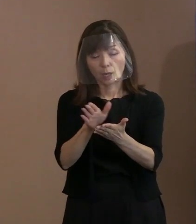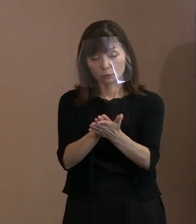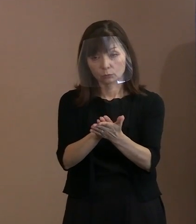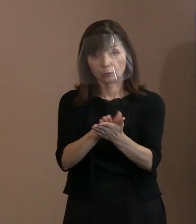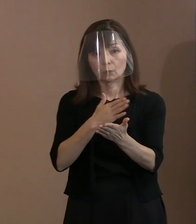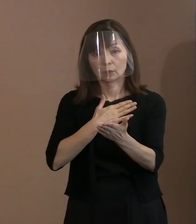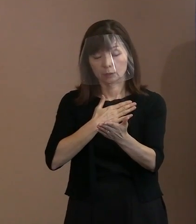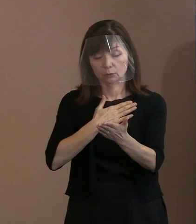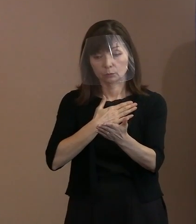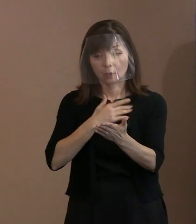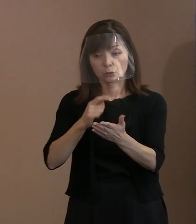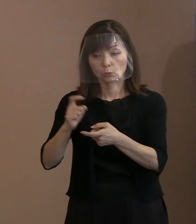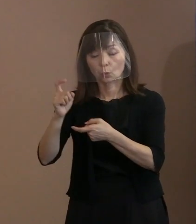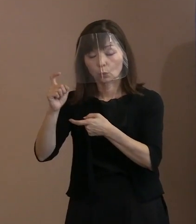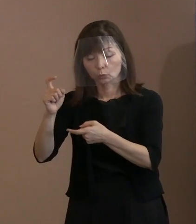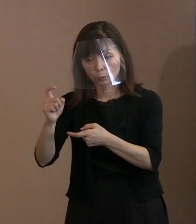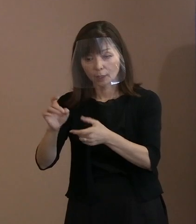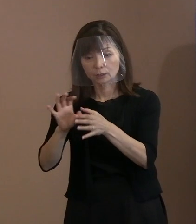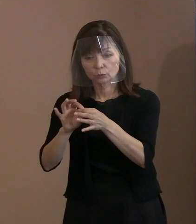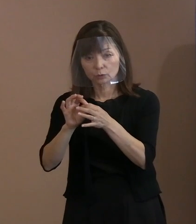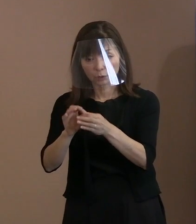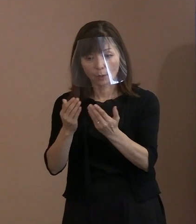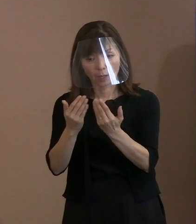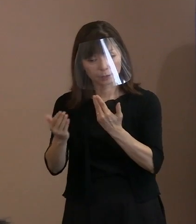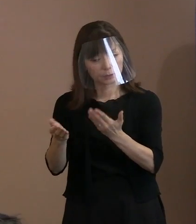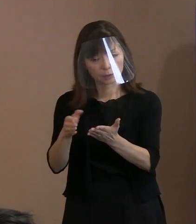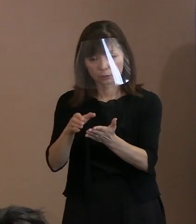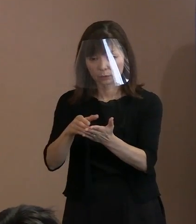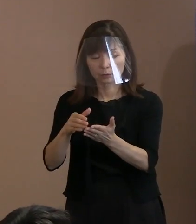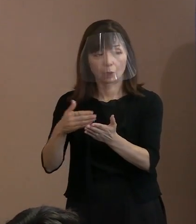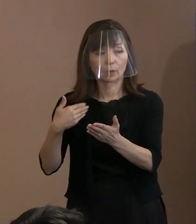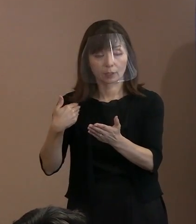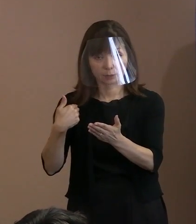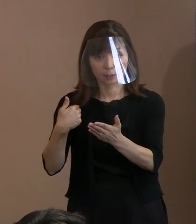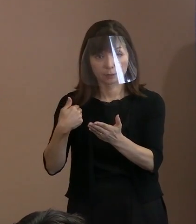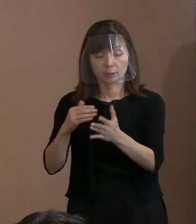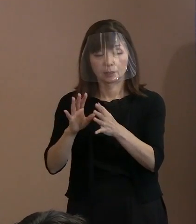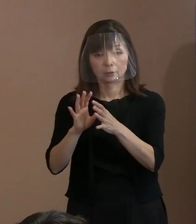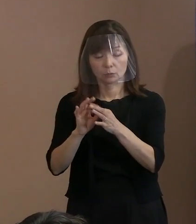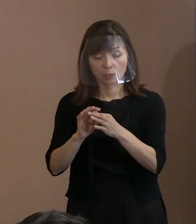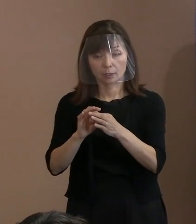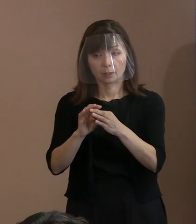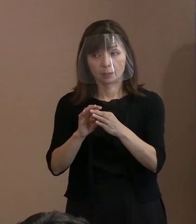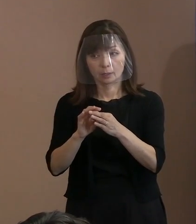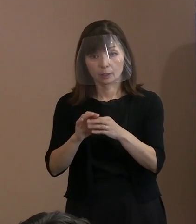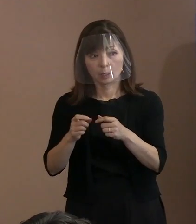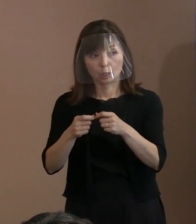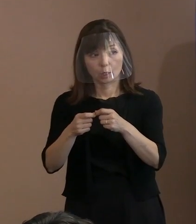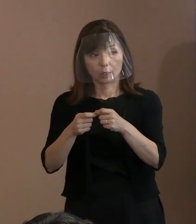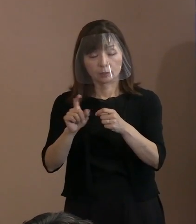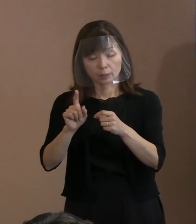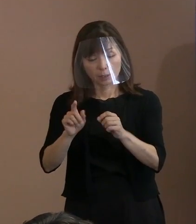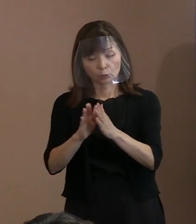だから､こういった言葉を残された というような文献の中で触れられていると｡ で､そういういった言葉を 使ってはどうかというのが